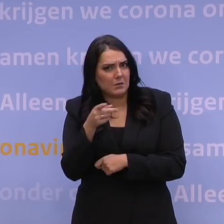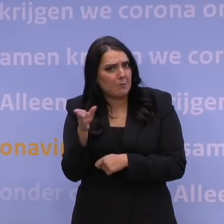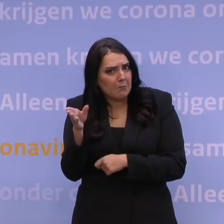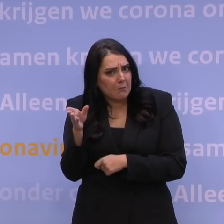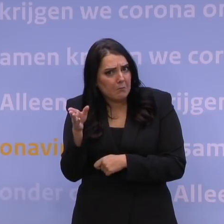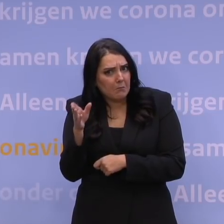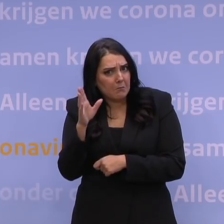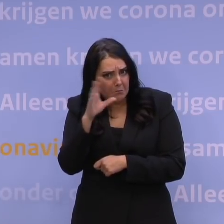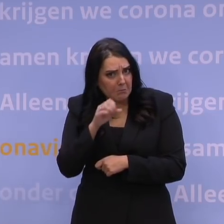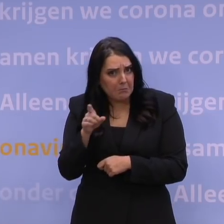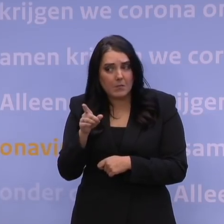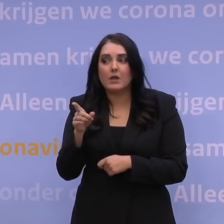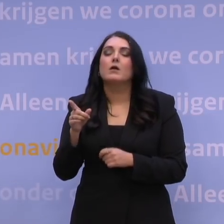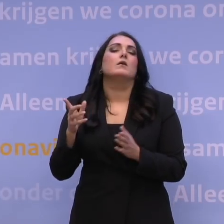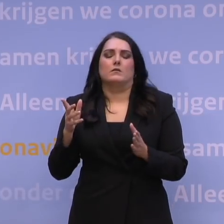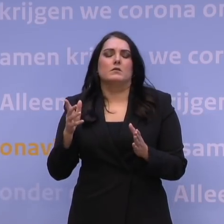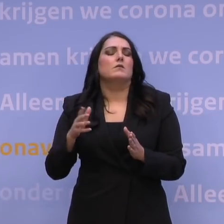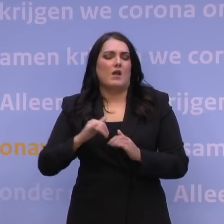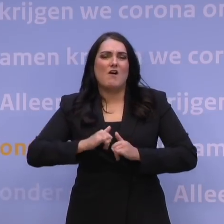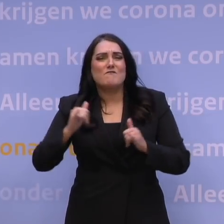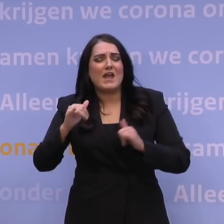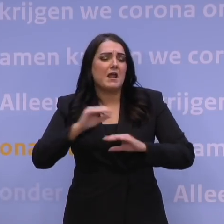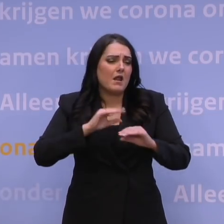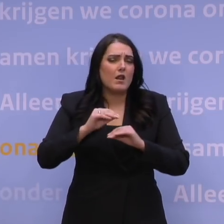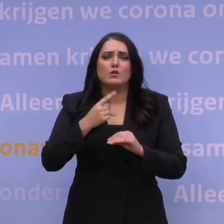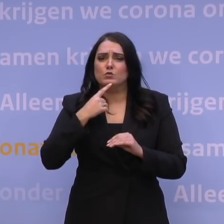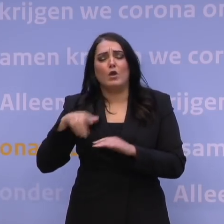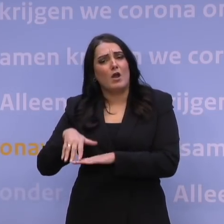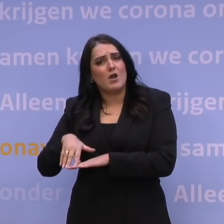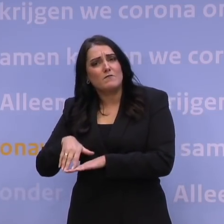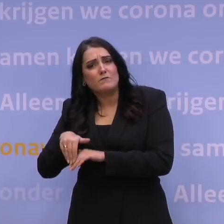Ja, er is veel over te zeggen. Er is natuurlijk ook nog voorraad, we hebben Pfizer en Moderna.